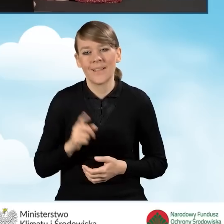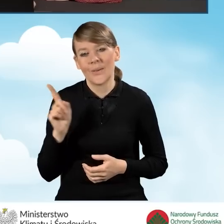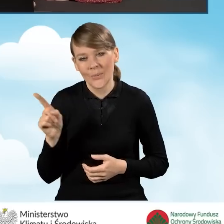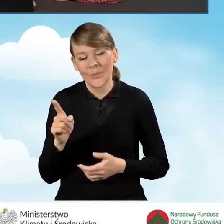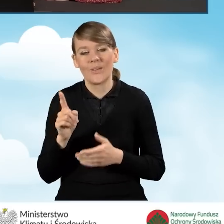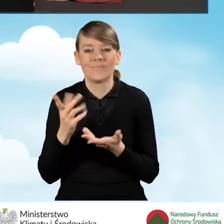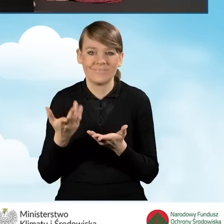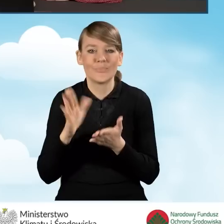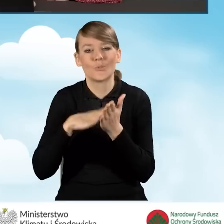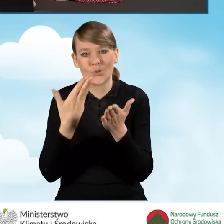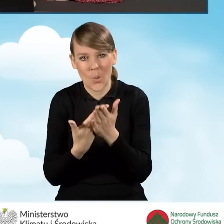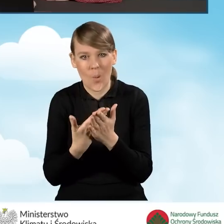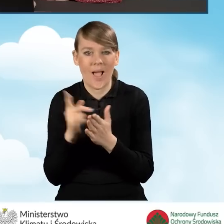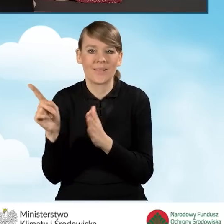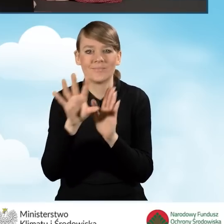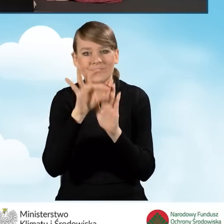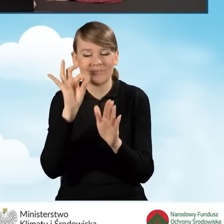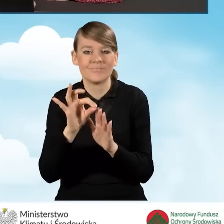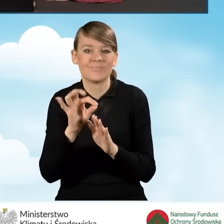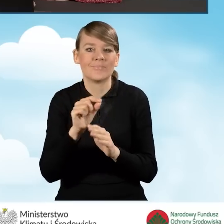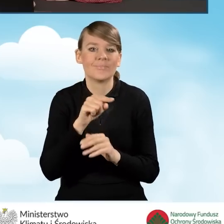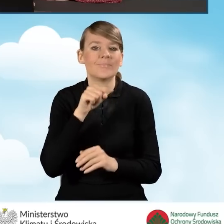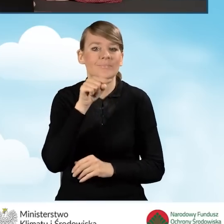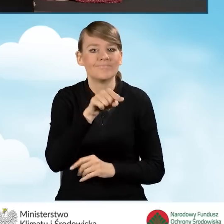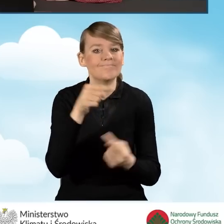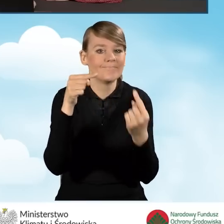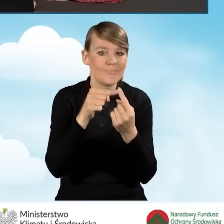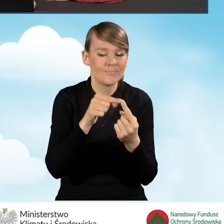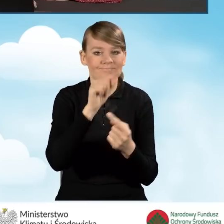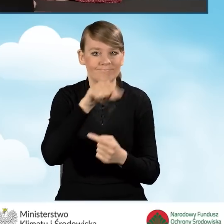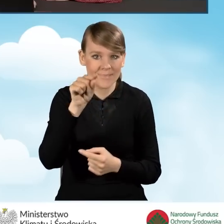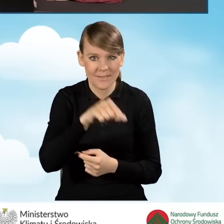zaznaczyliśmy odpowiednie pole dla naszego beneficjenta